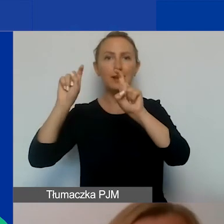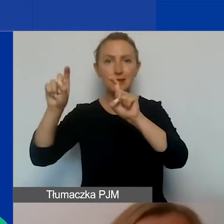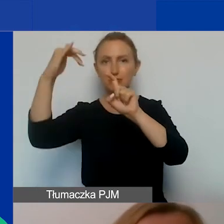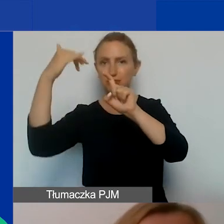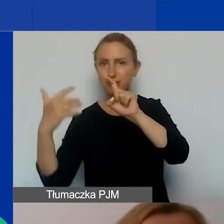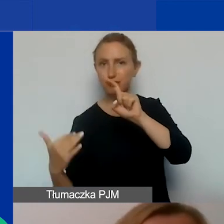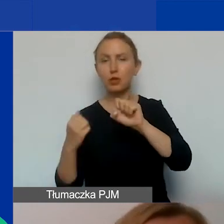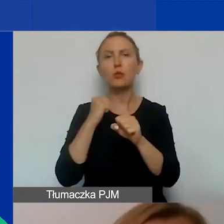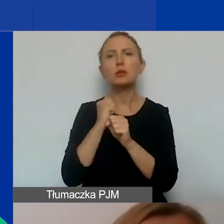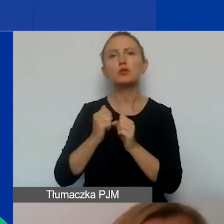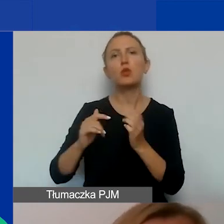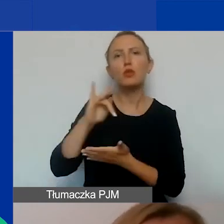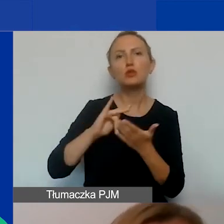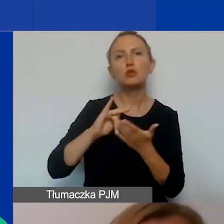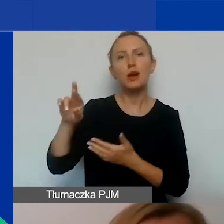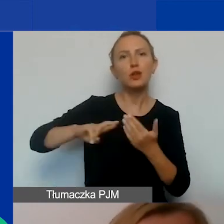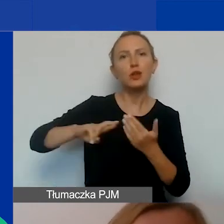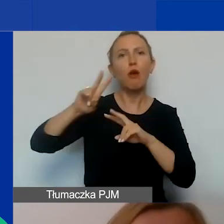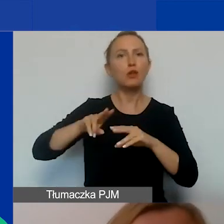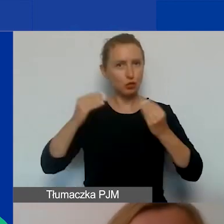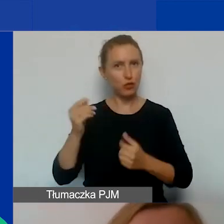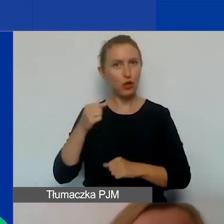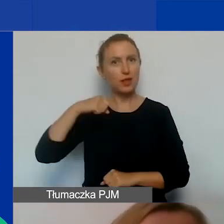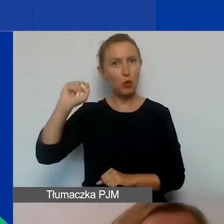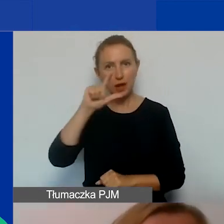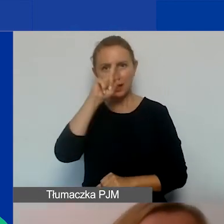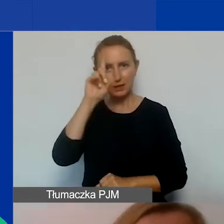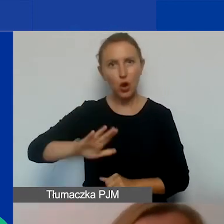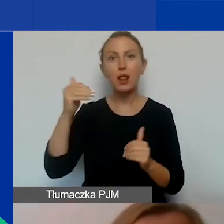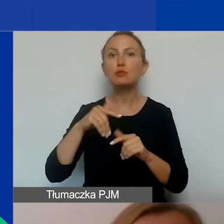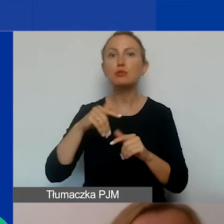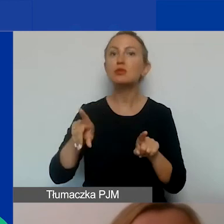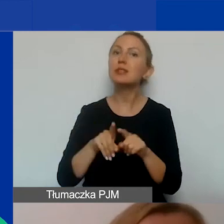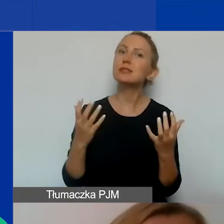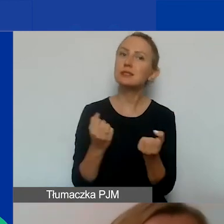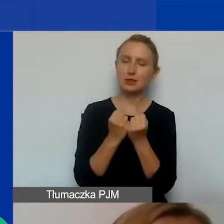w ośrodkach regionalnych Fundacji Rozwoju Demokracji Lokalnej. Możecie znaleźć poszczególne obszary.